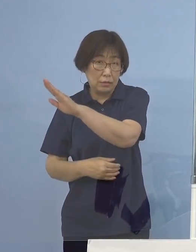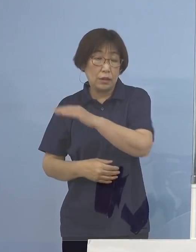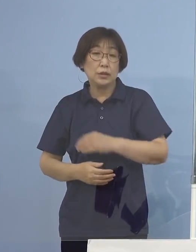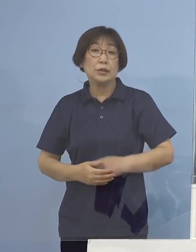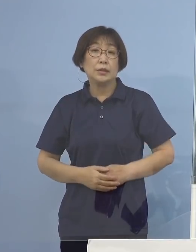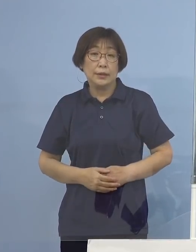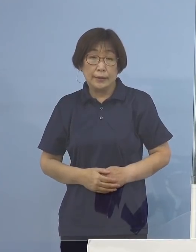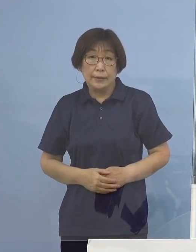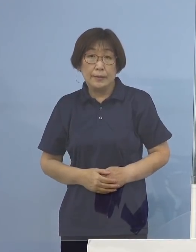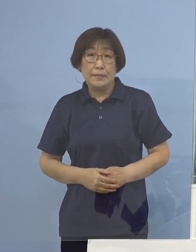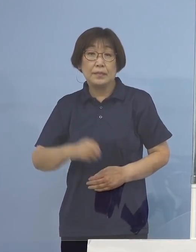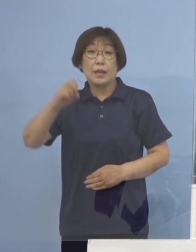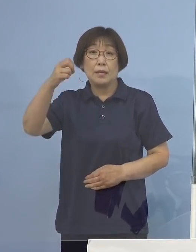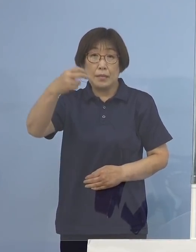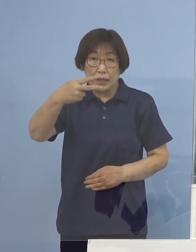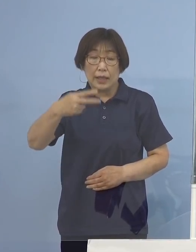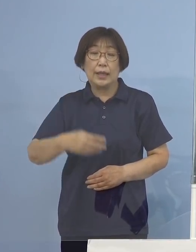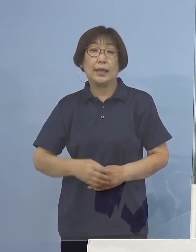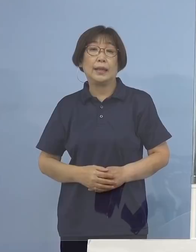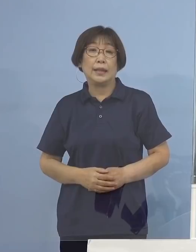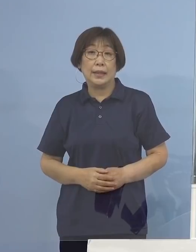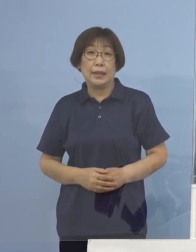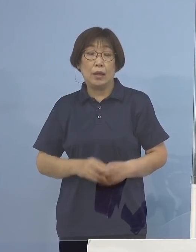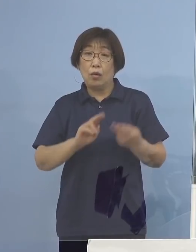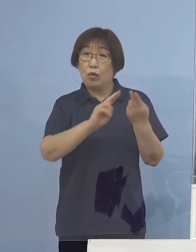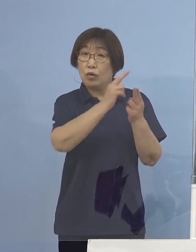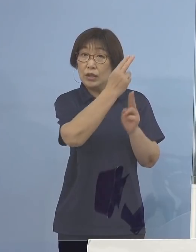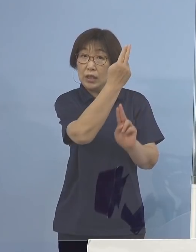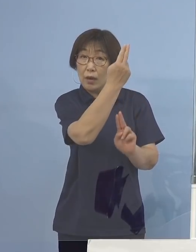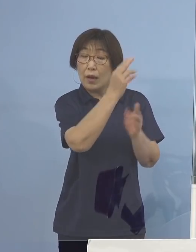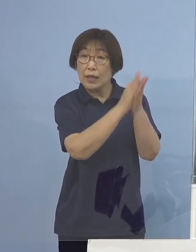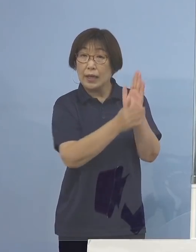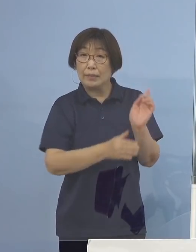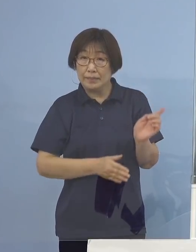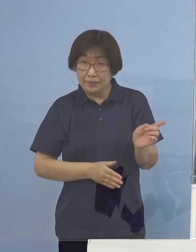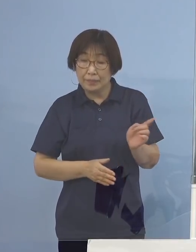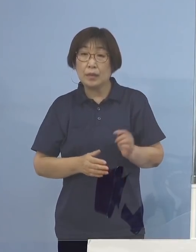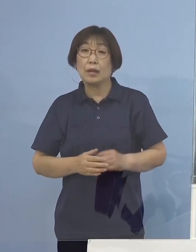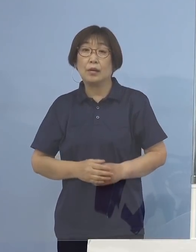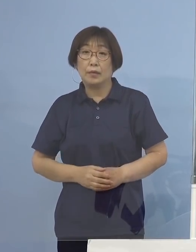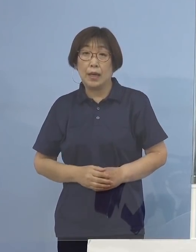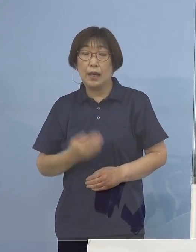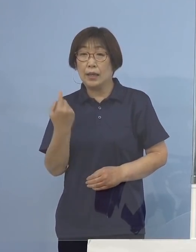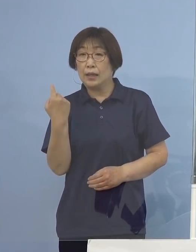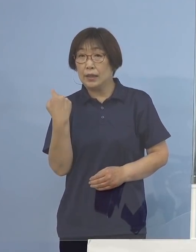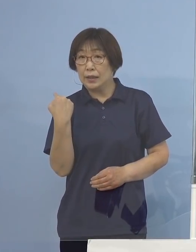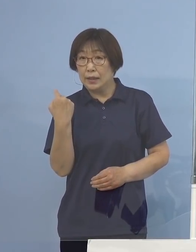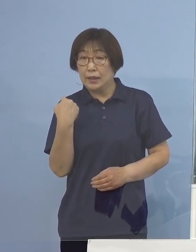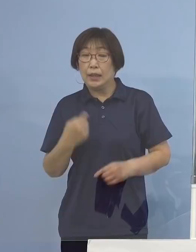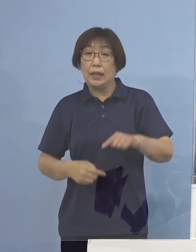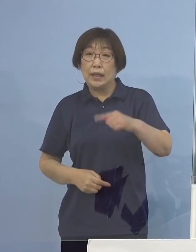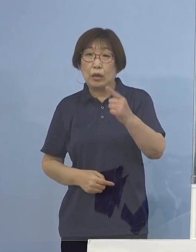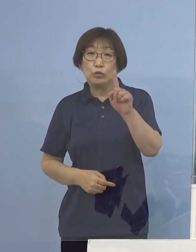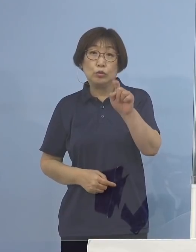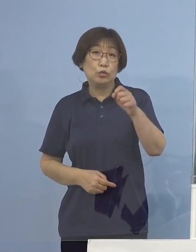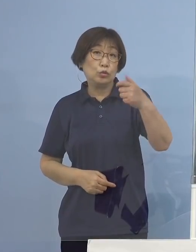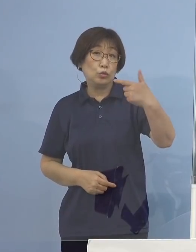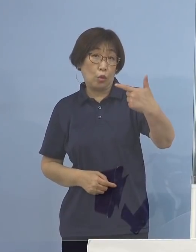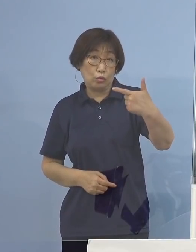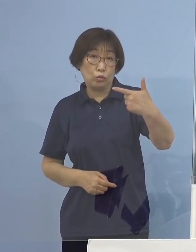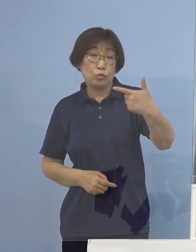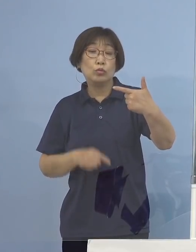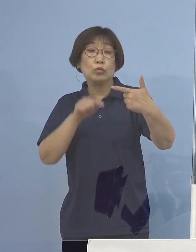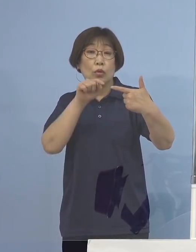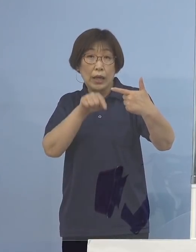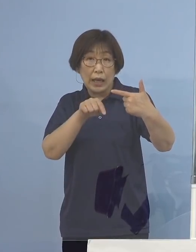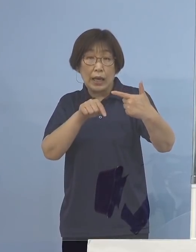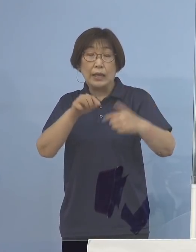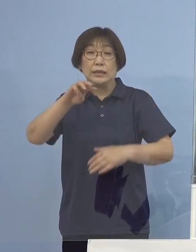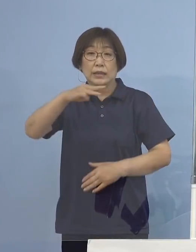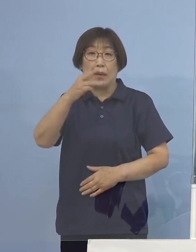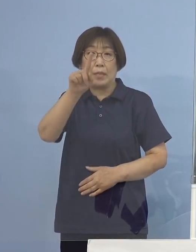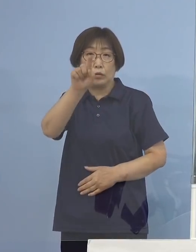また沖縄県、こちらが前日116（名）であったものが 354（名）過去最高